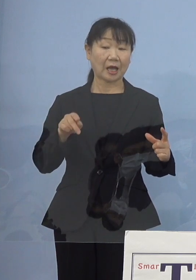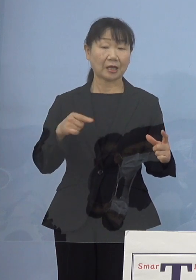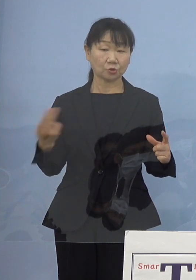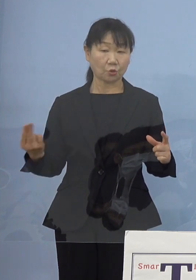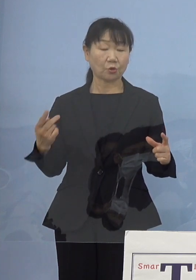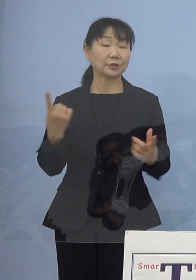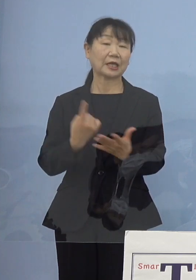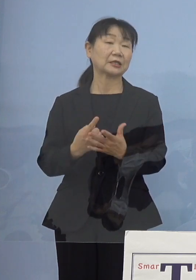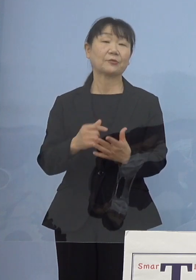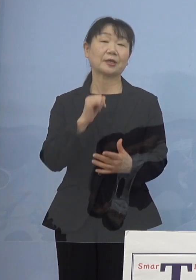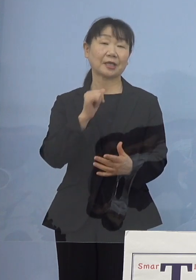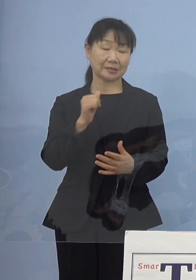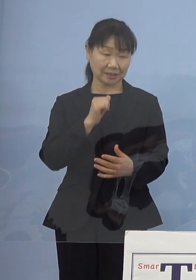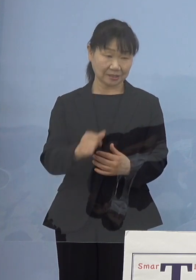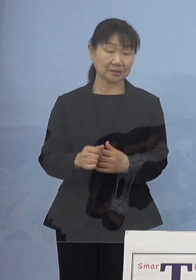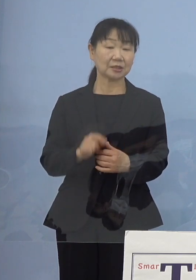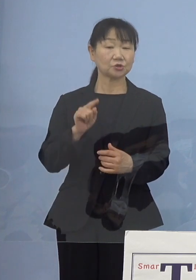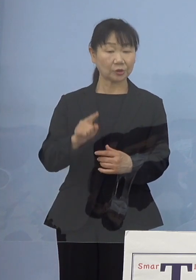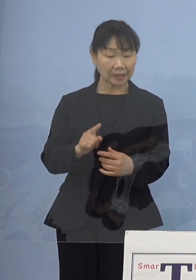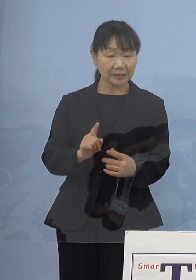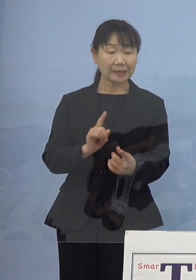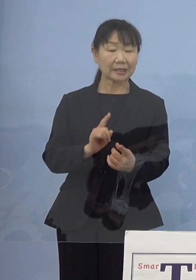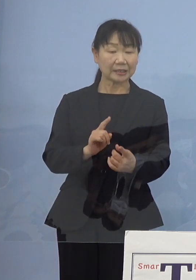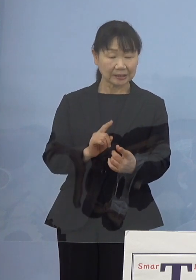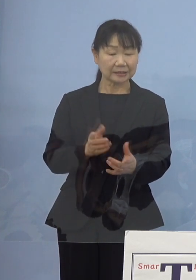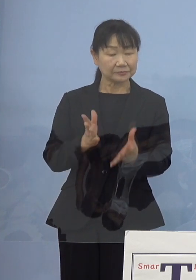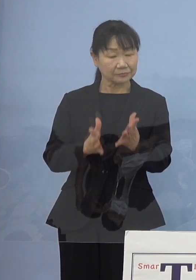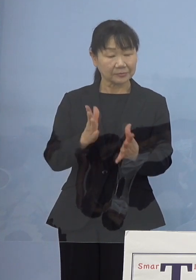それに当たっていただく いわゆるコメディカル